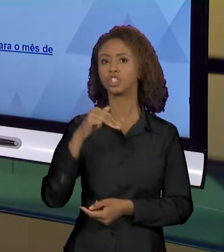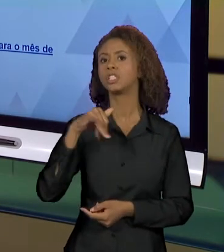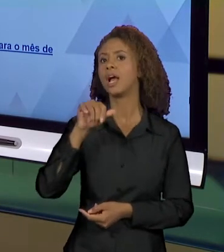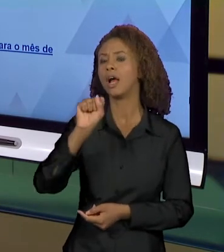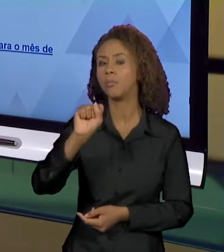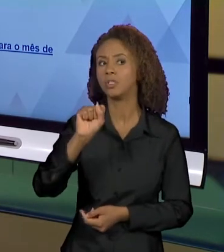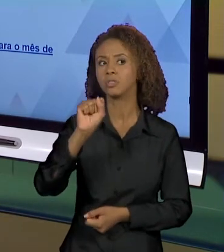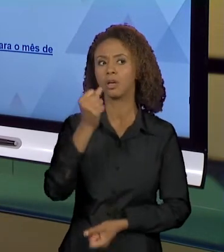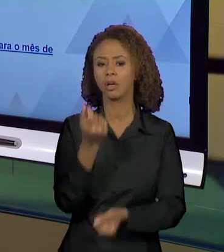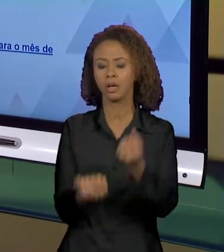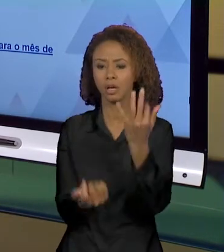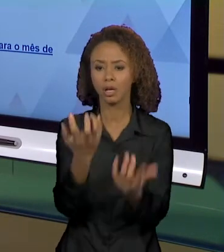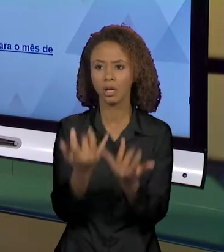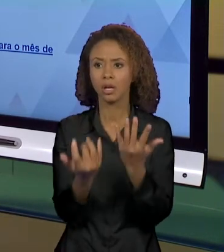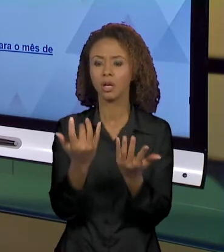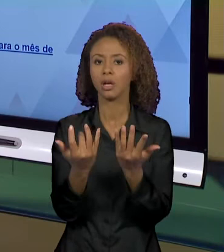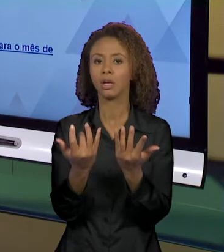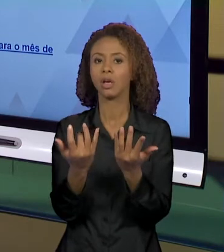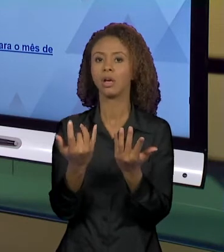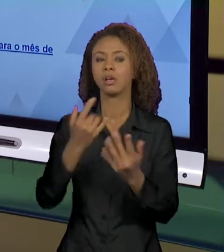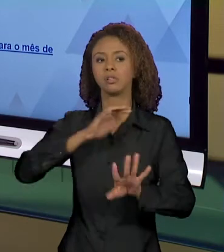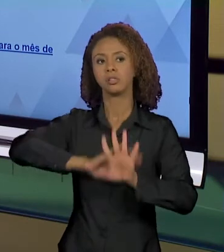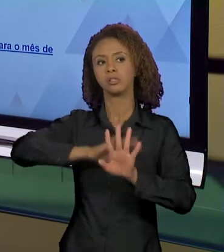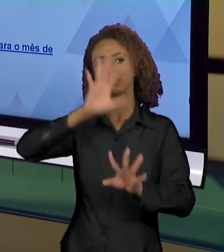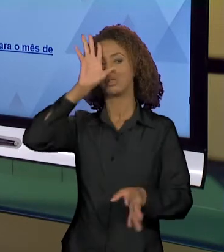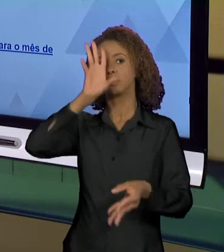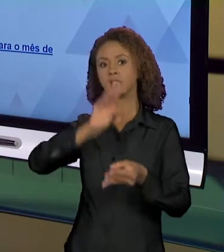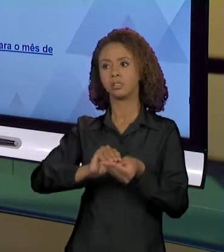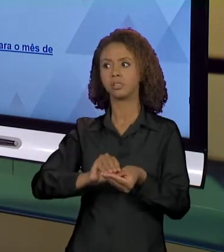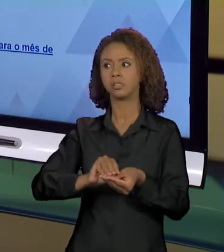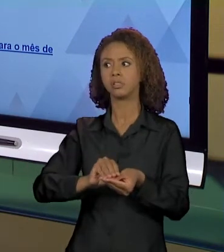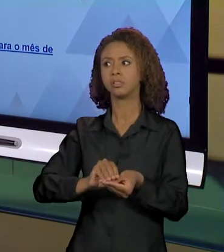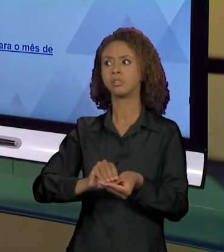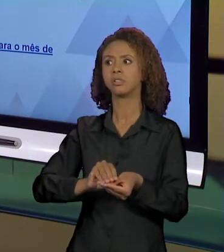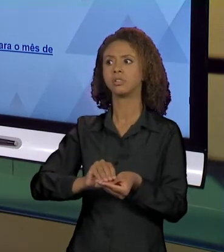EFEITO DE SENTIDO DE INCÊNDIO DE TERRÍVEIS